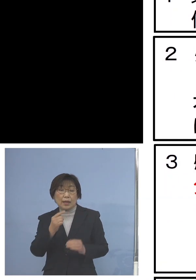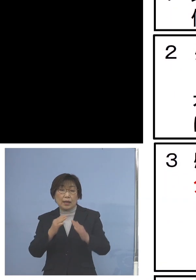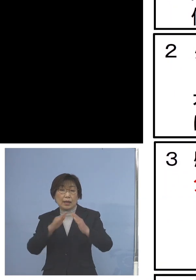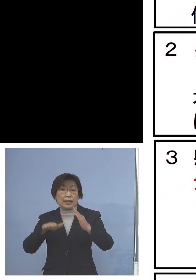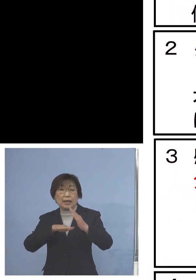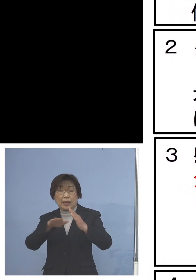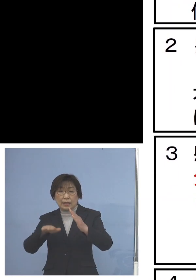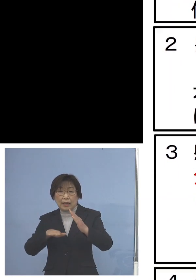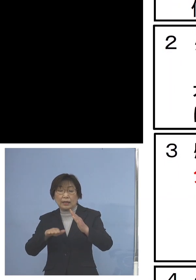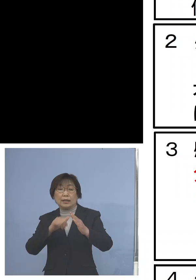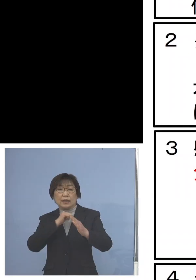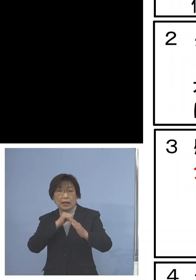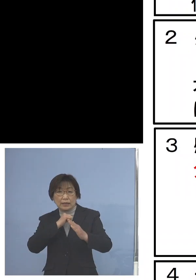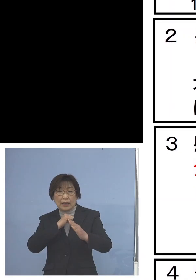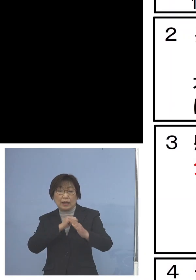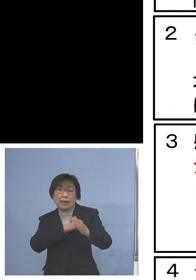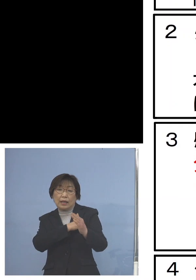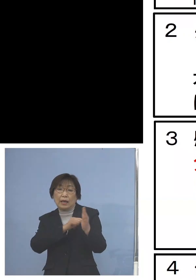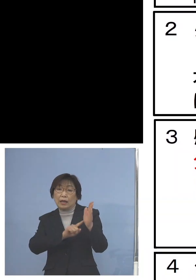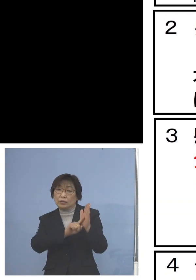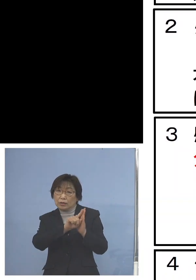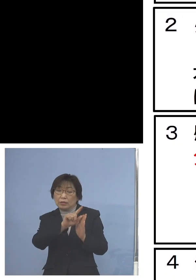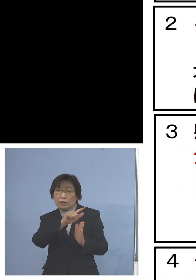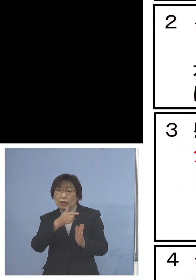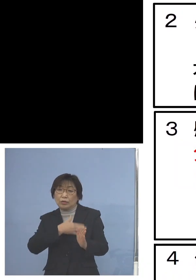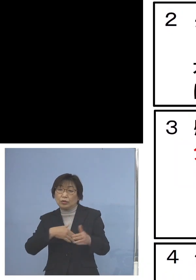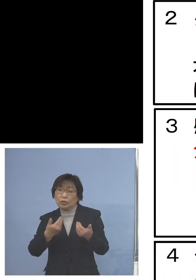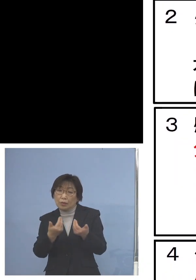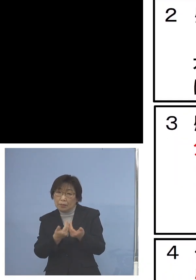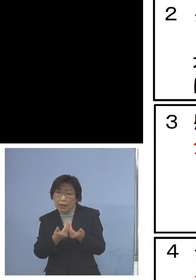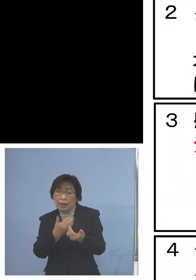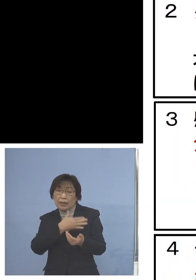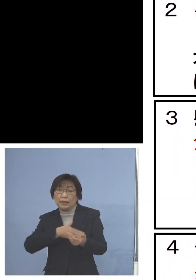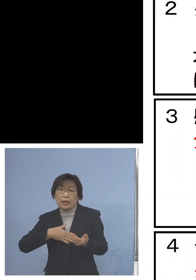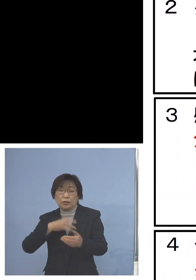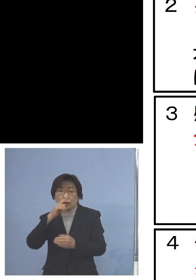発熱などの症状がある 体調が悪い方がおられる場合には